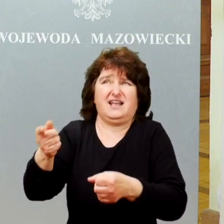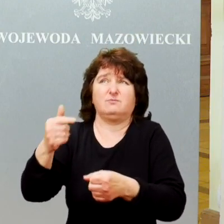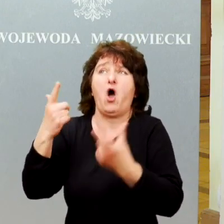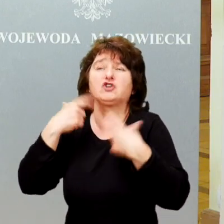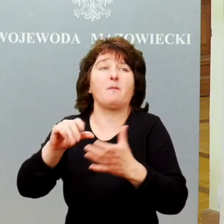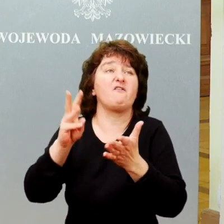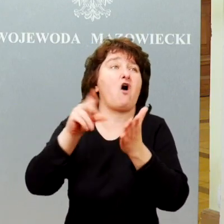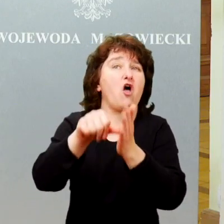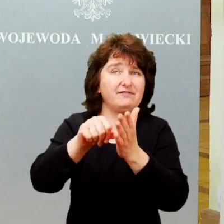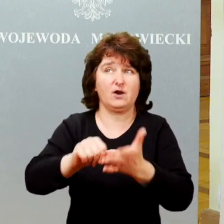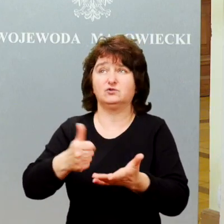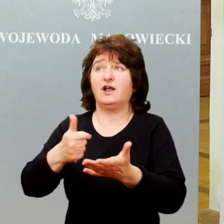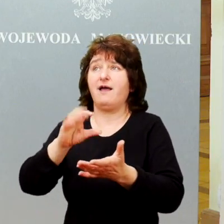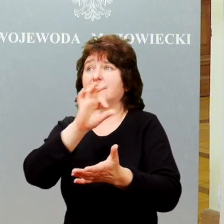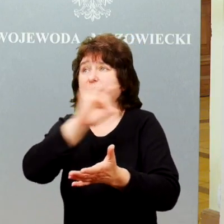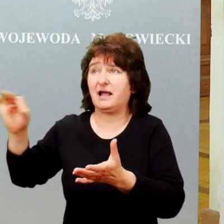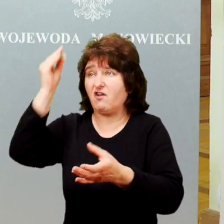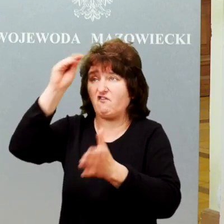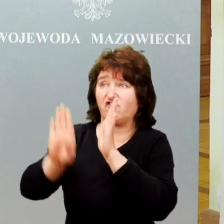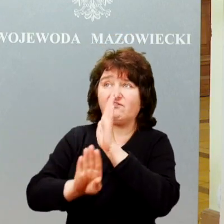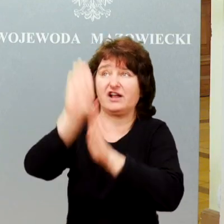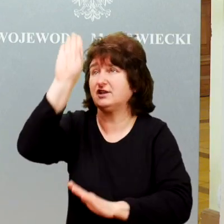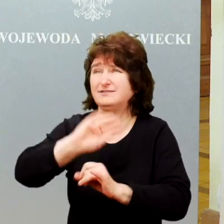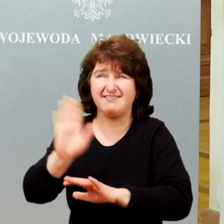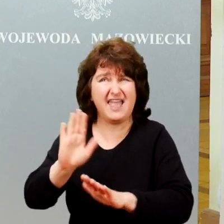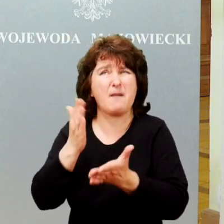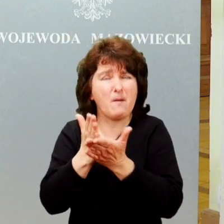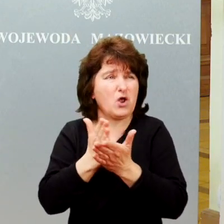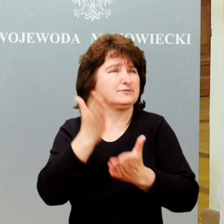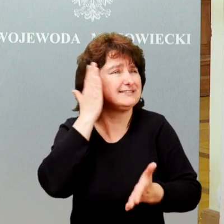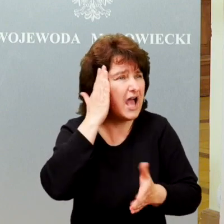tych osób, ale właśnie takimi towarzyszami, znajomymi kolegami, a nawet przyjaciółmi.